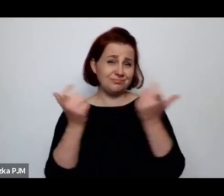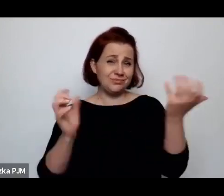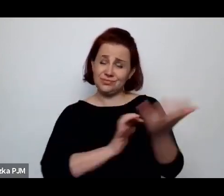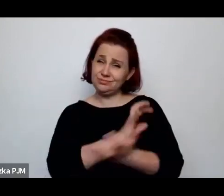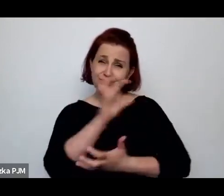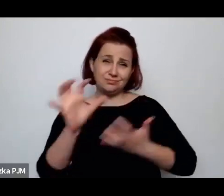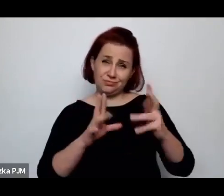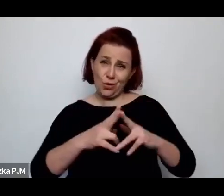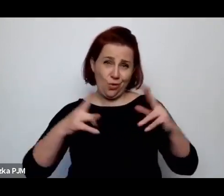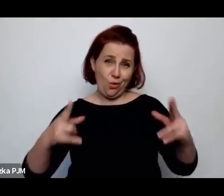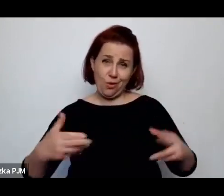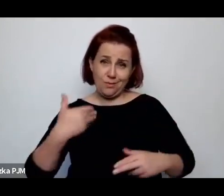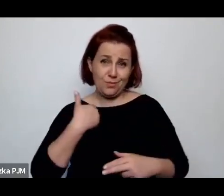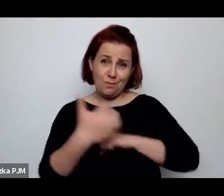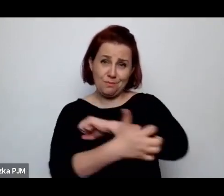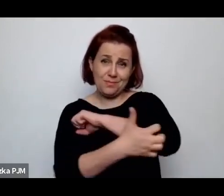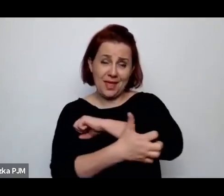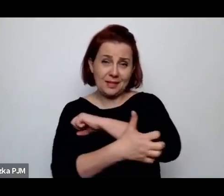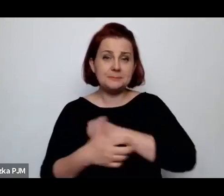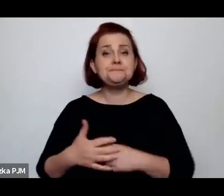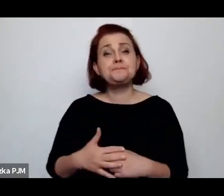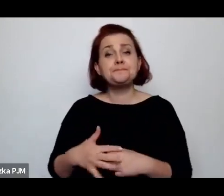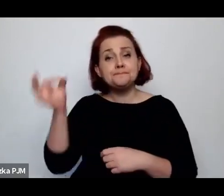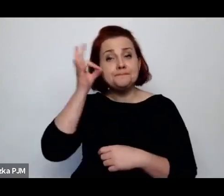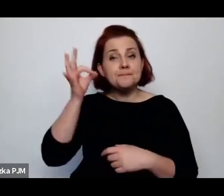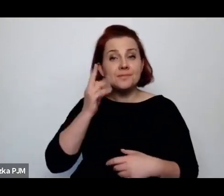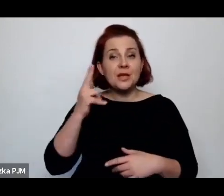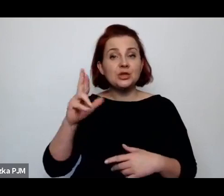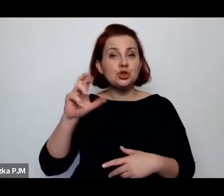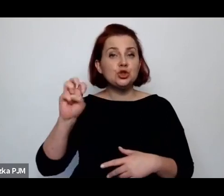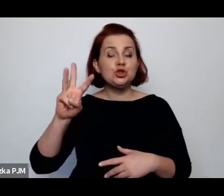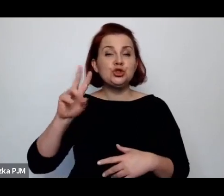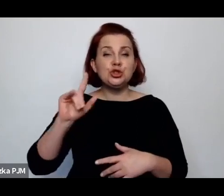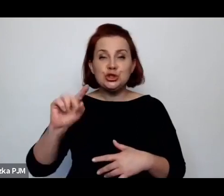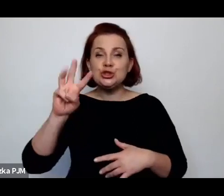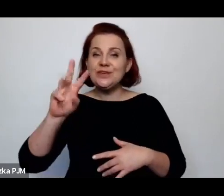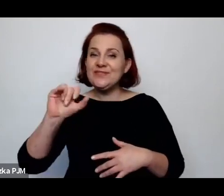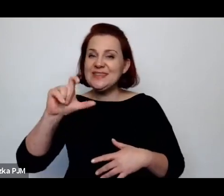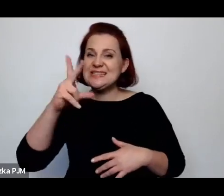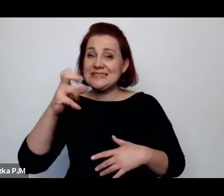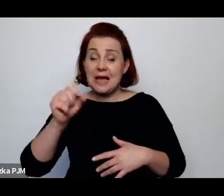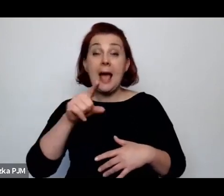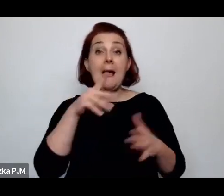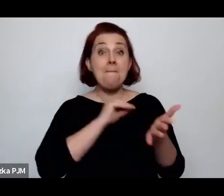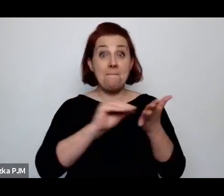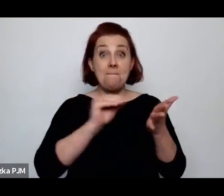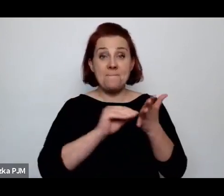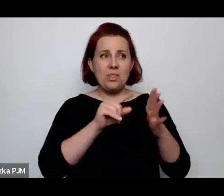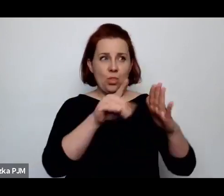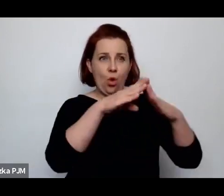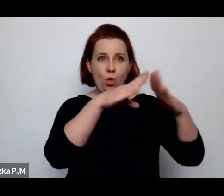Irena Krzywicka np. pisze o takich izbach, bo wówczas w ogóle mówiono o mieszkaniach